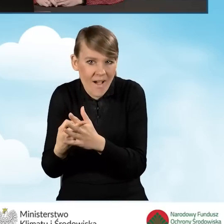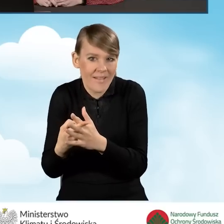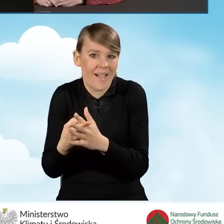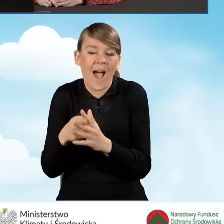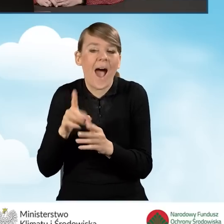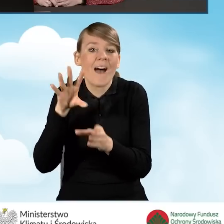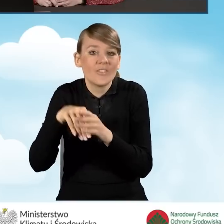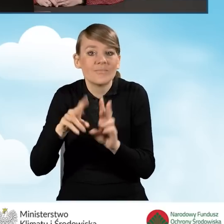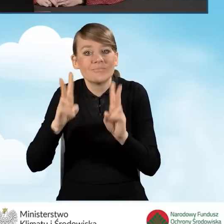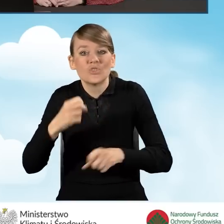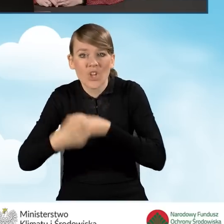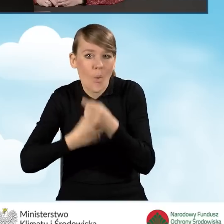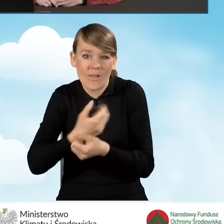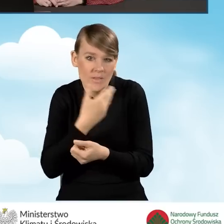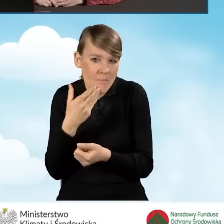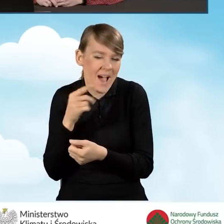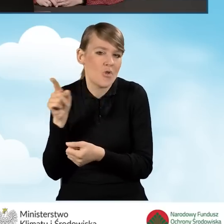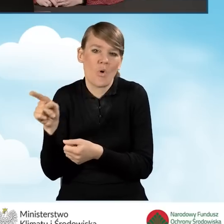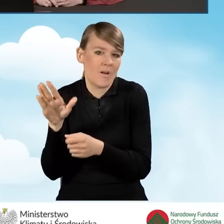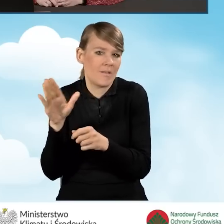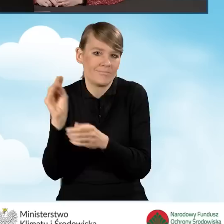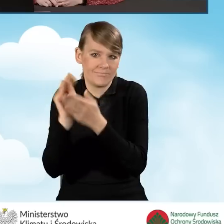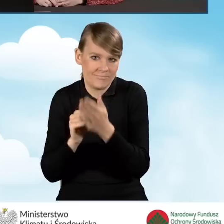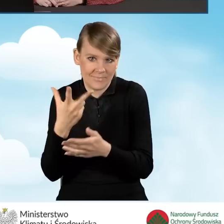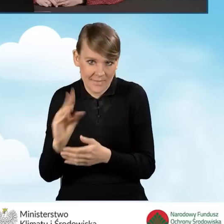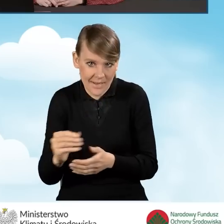Należy także podkreślić, że w sytuacji, kiedy wypełnimy pole B1.18